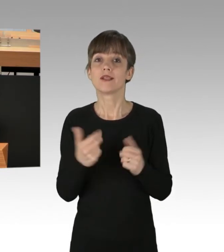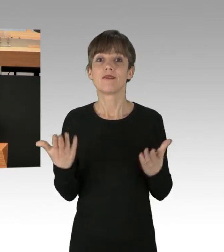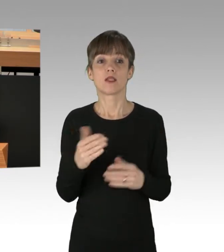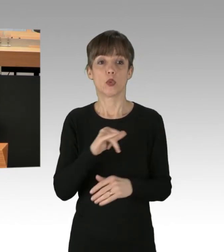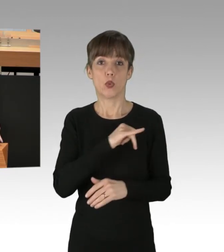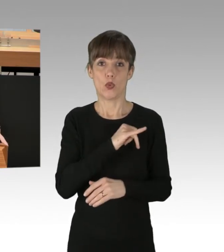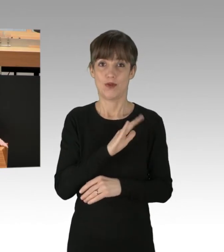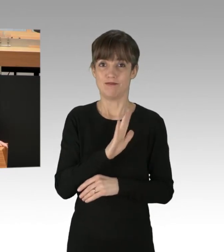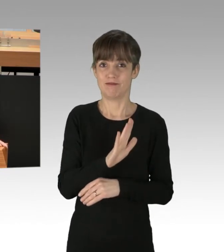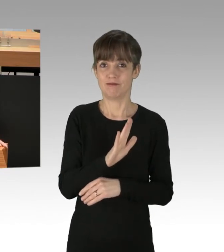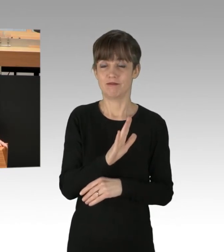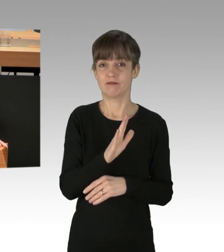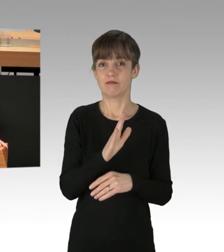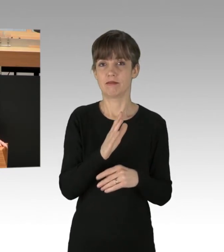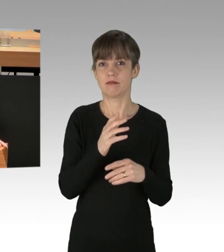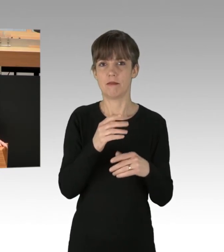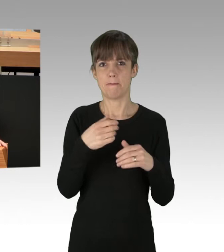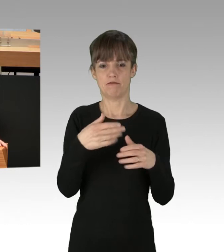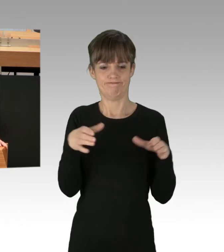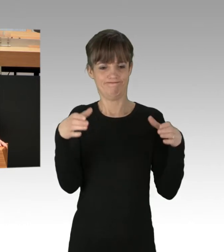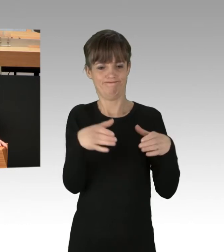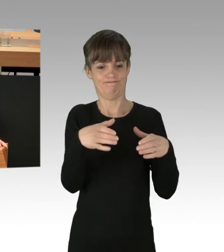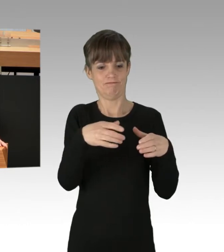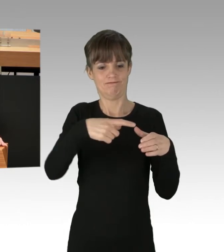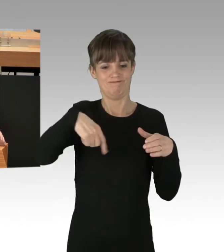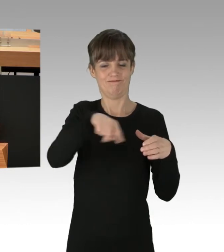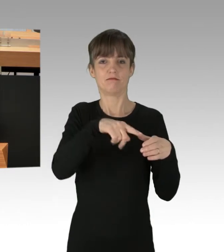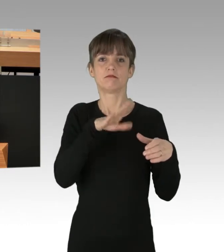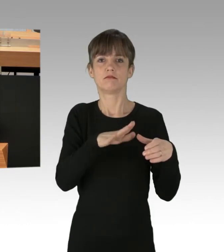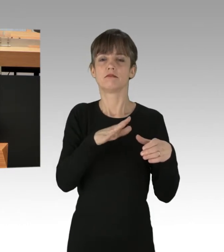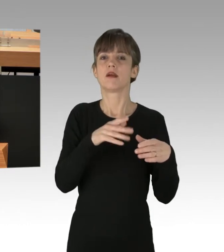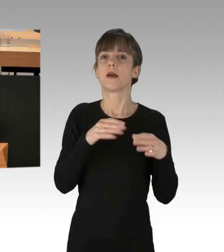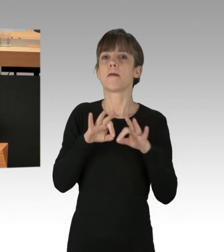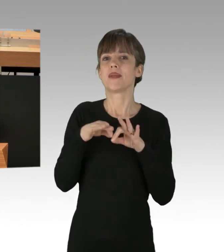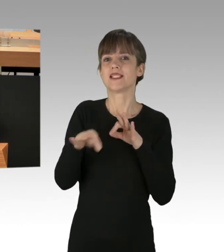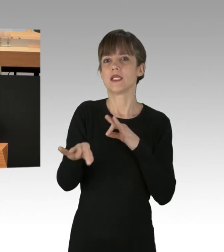von Teilen der Berliner Grünen zum verfassten Rechtsstaat, und da muss man sagen: